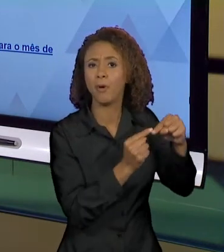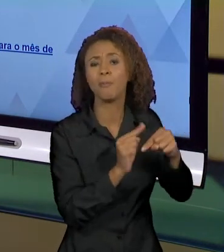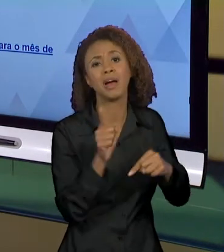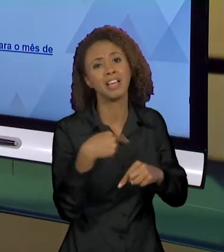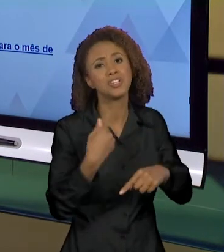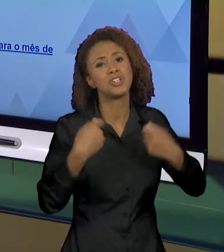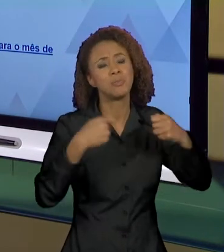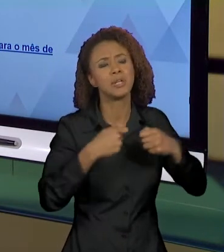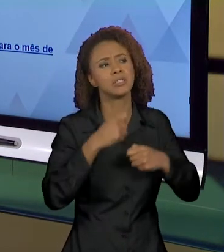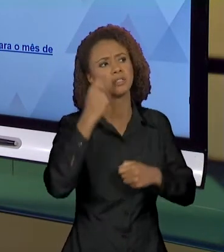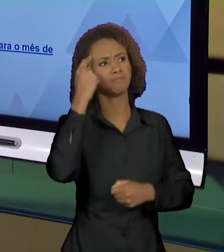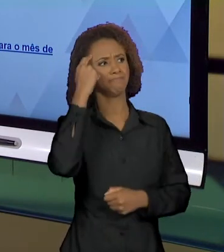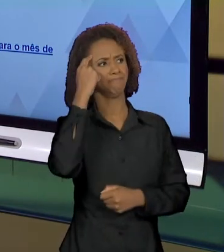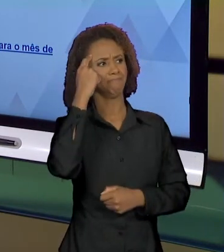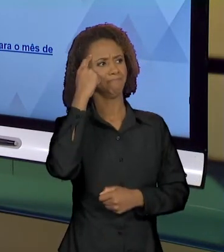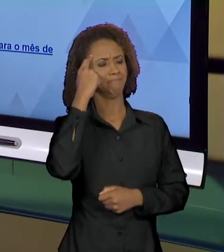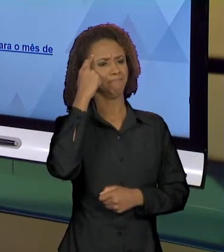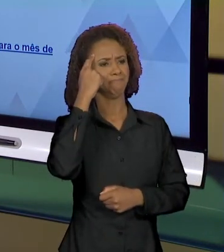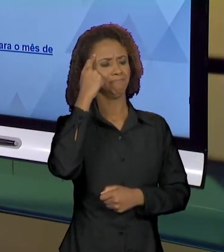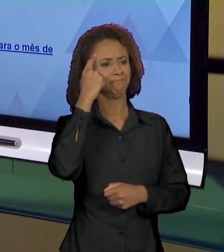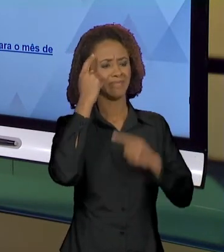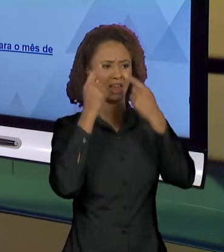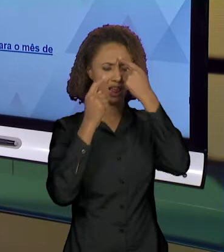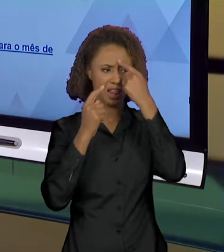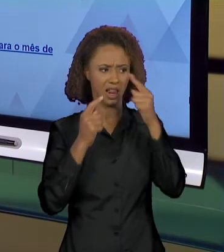RETOMAR PRA PODER INTERPRETAR. TUDO O QUE FOI